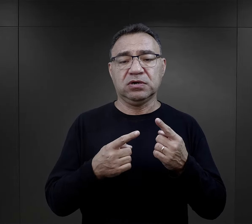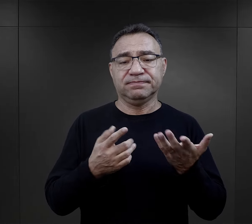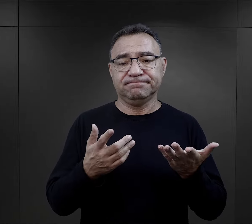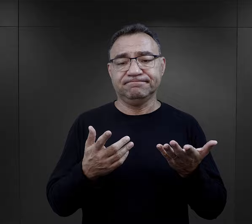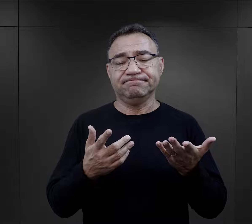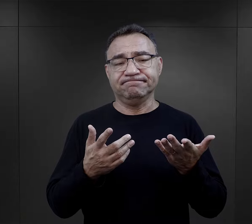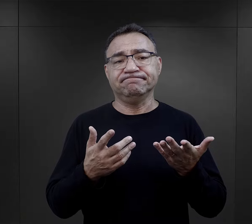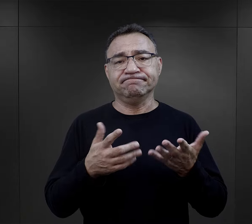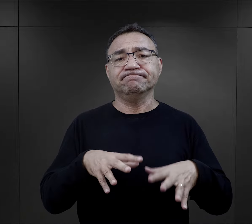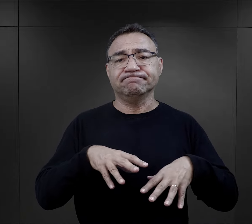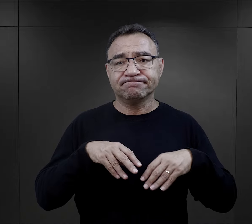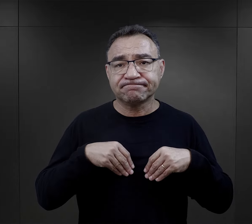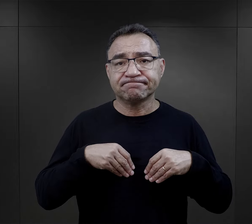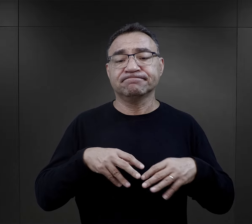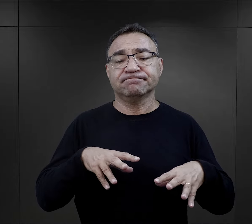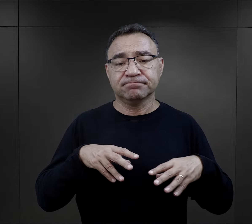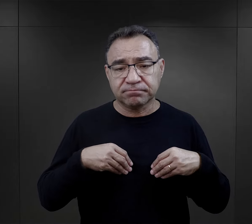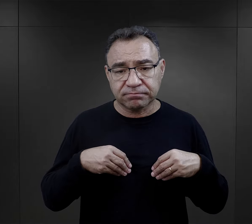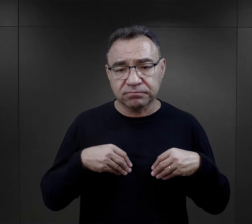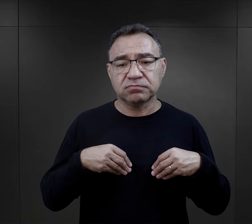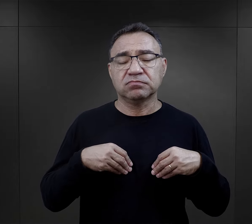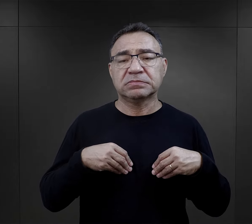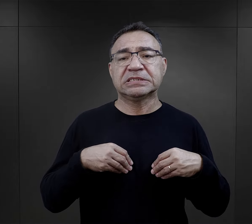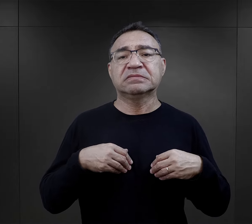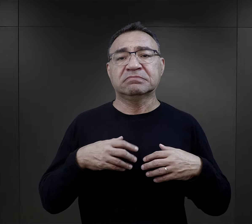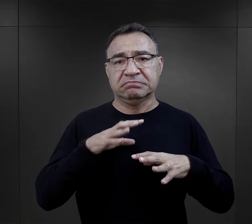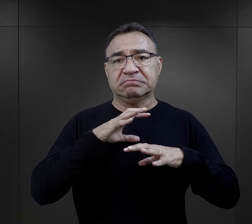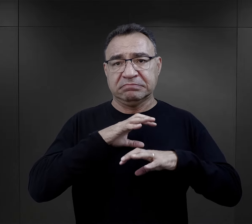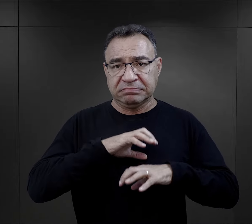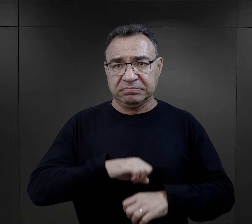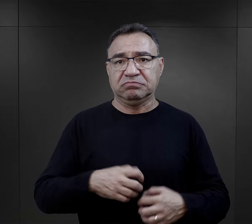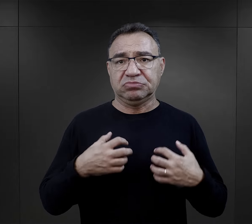będą mogli przyjąć i w jakiś sposób przeżyć.